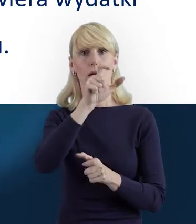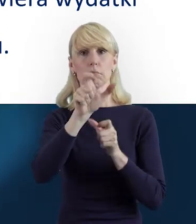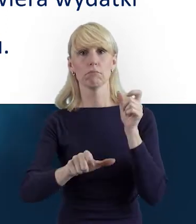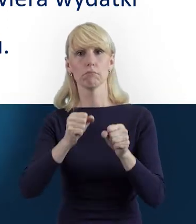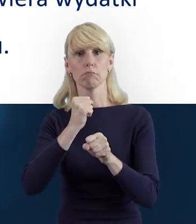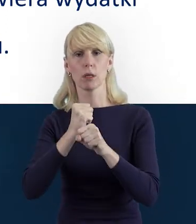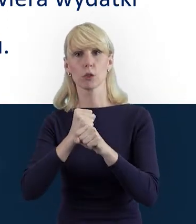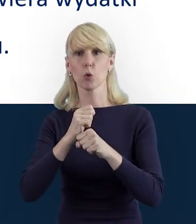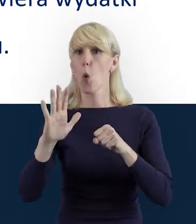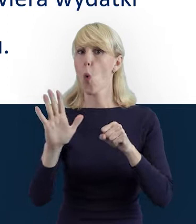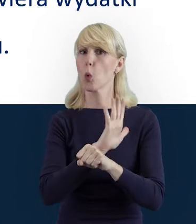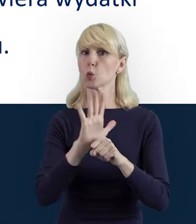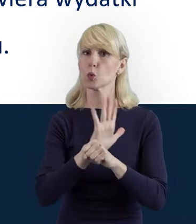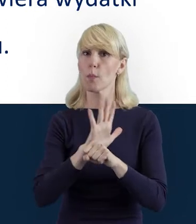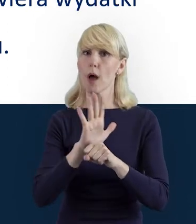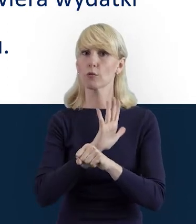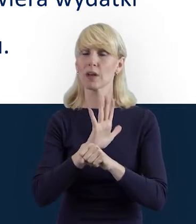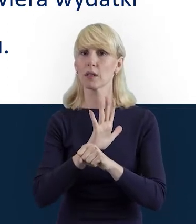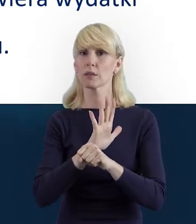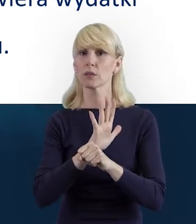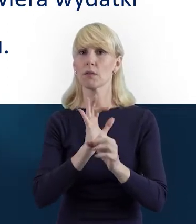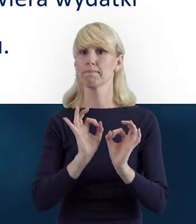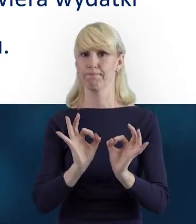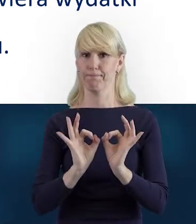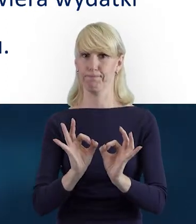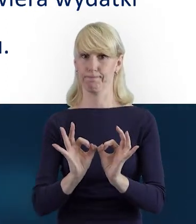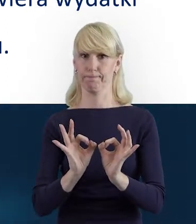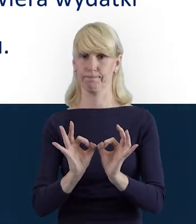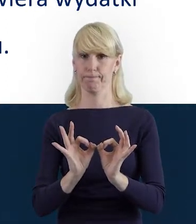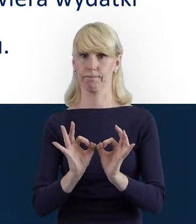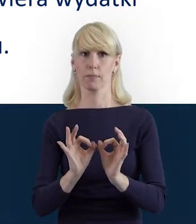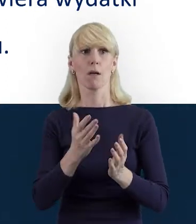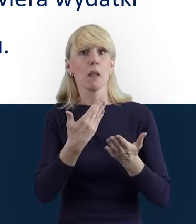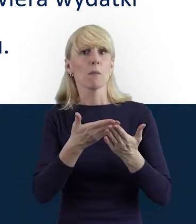należy uzupełniać na bieżąco. To też zapewnia nam komfort pracy,